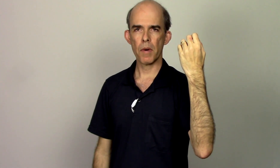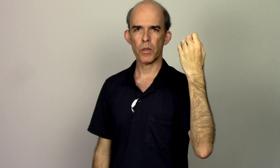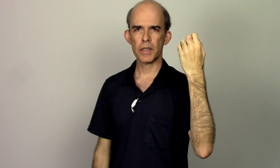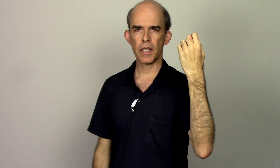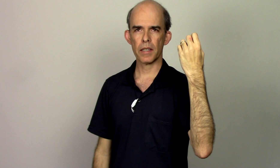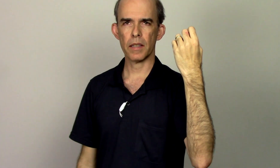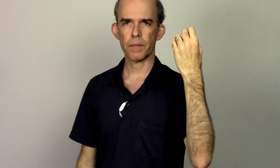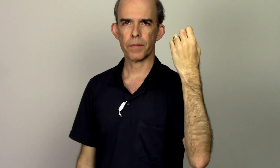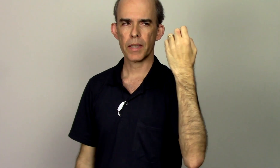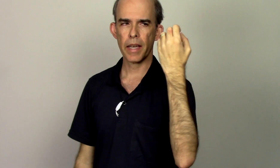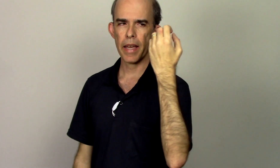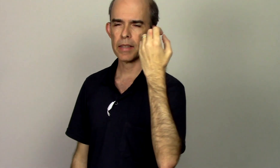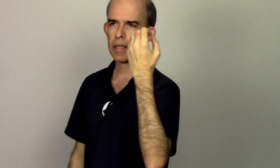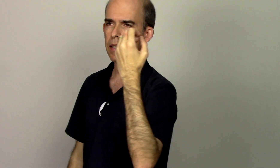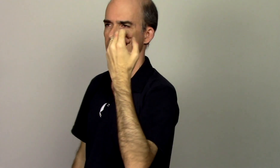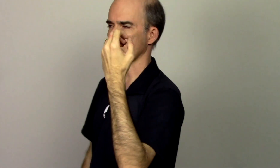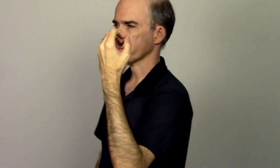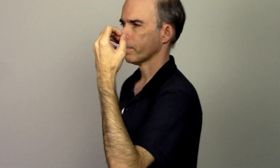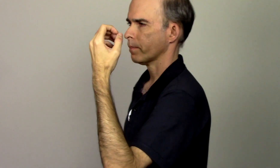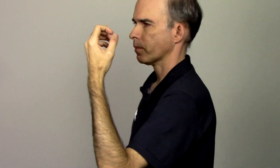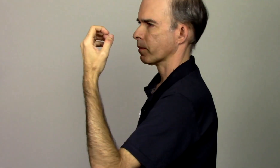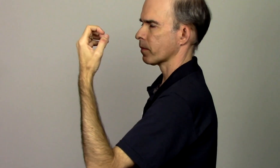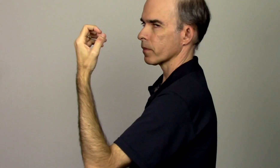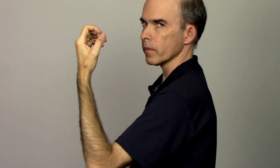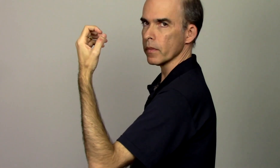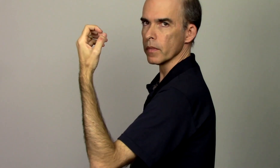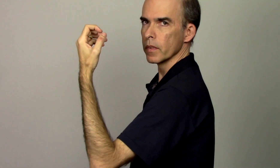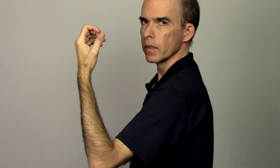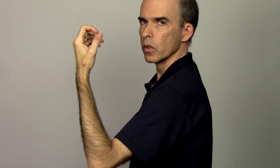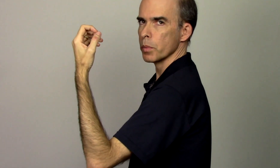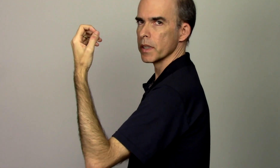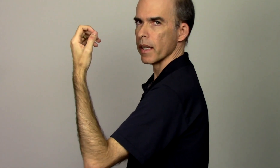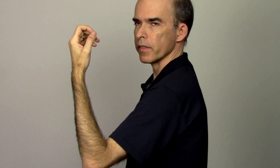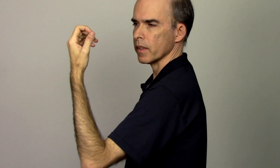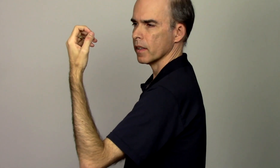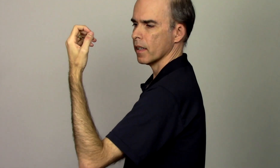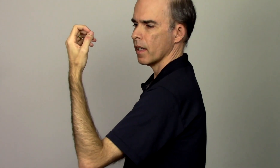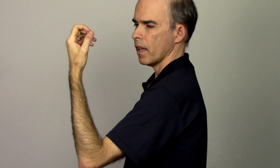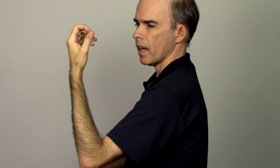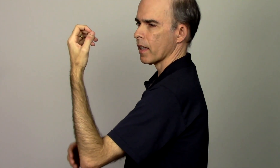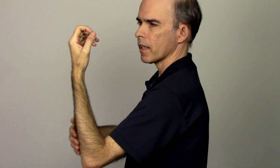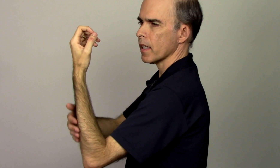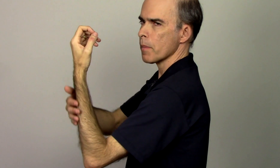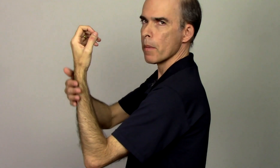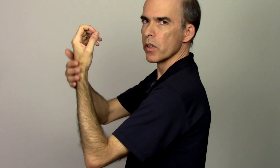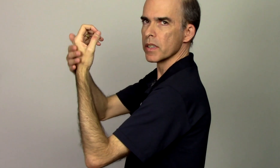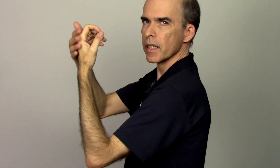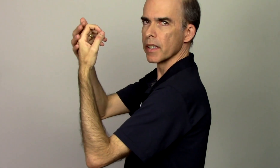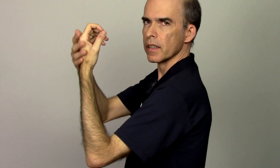mão esquerda que é essa aqui ó Observa aqui a minha mão esquerda